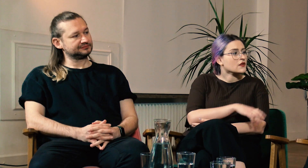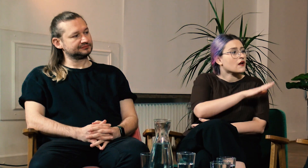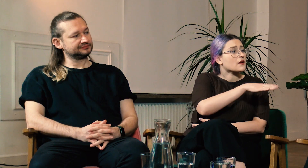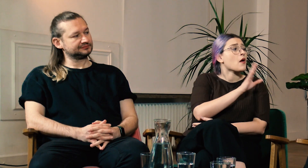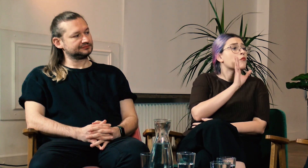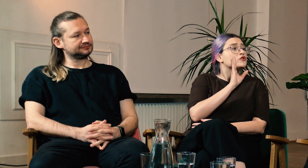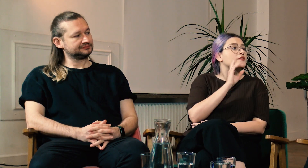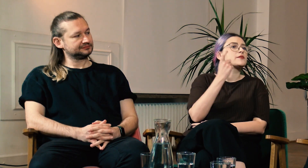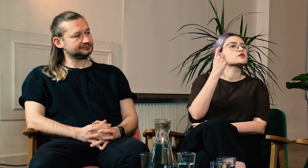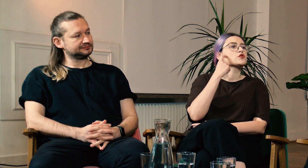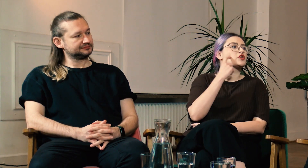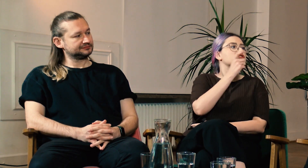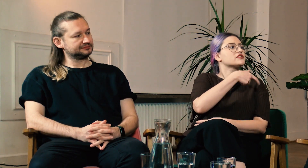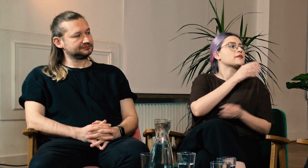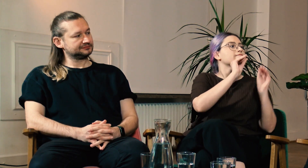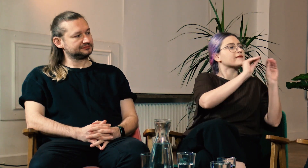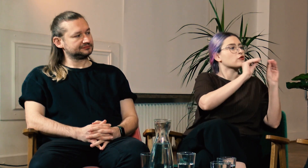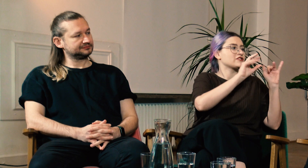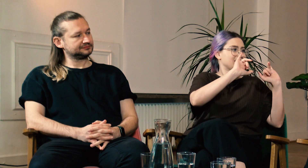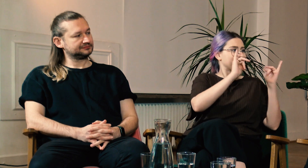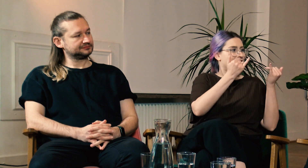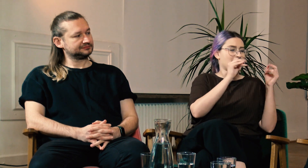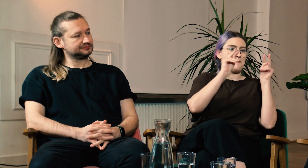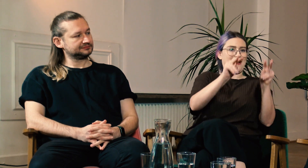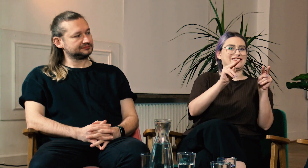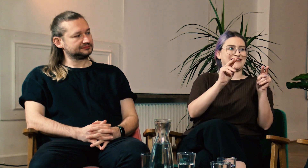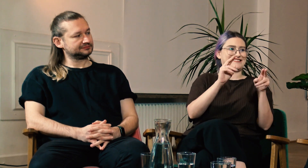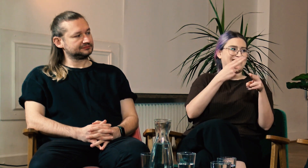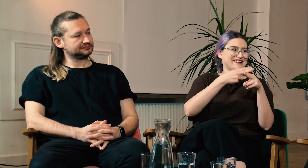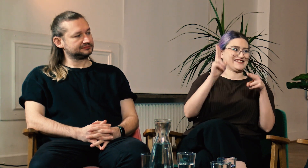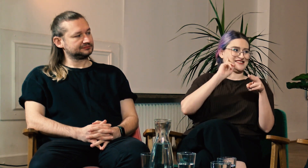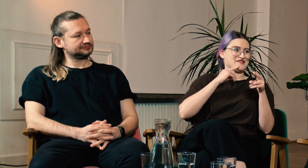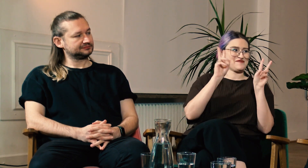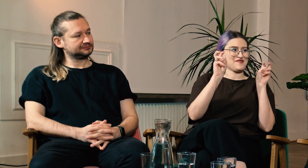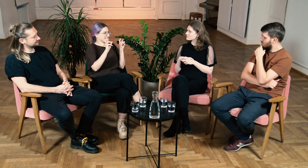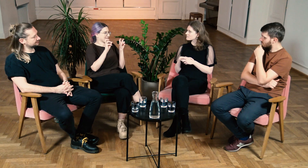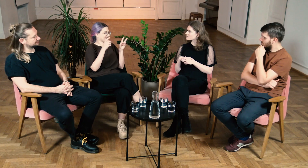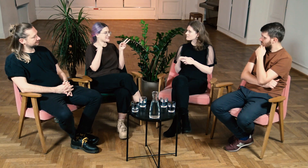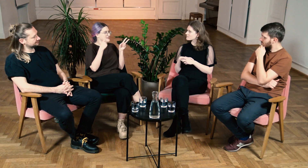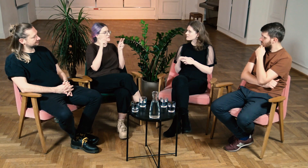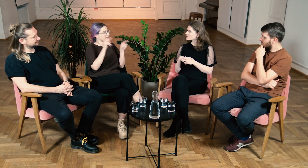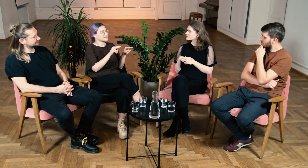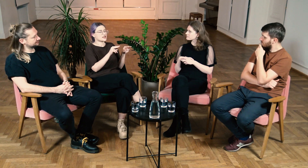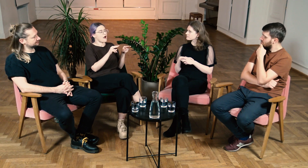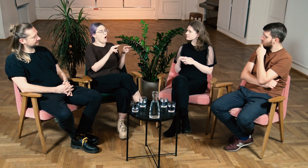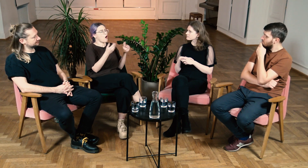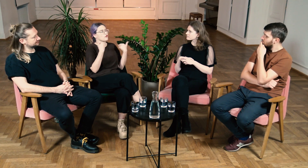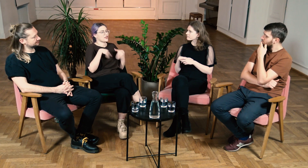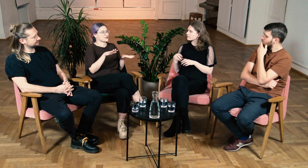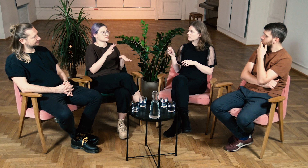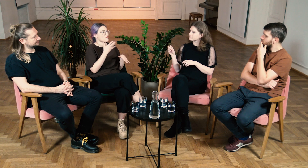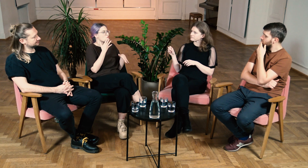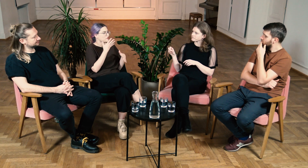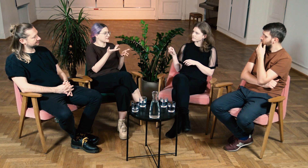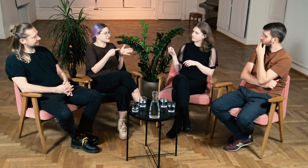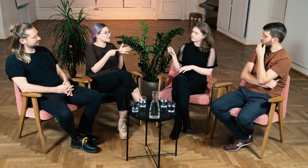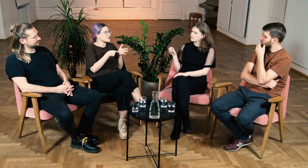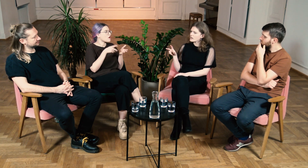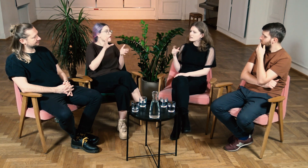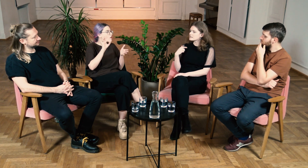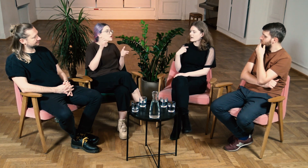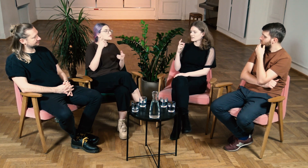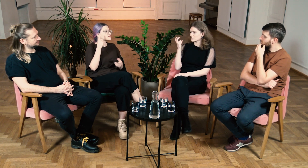W: To słyszący przekazali Ci ten sposób patrzenia na Głuchych.